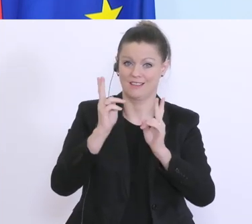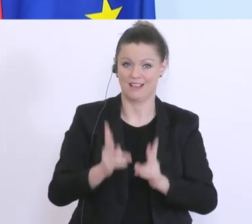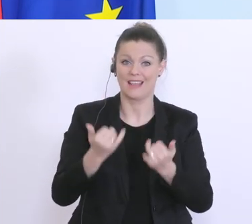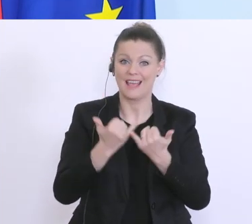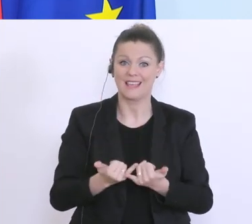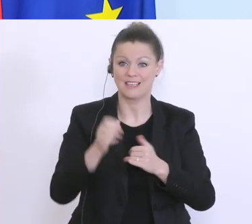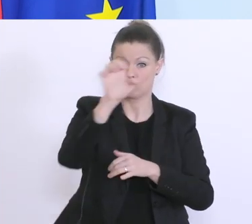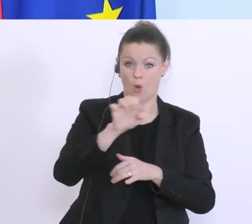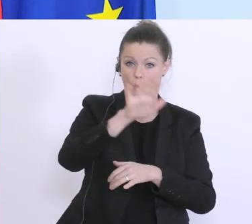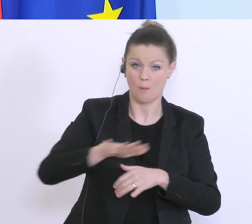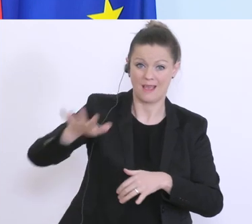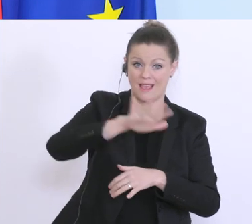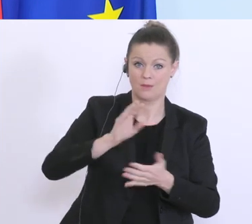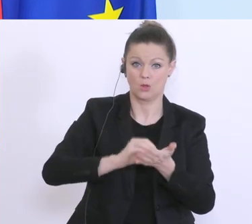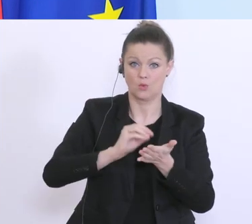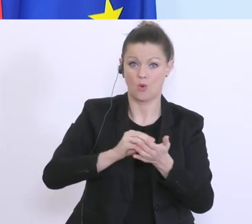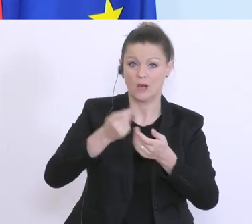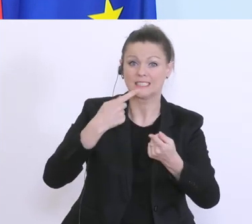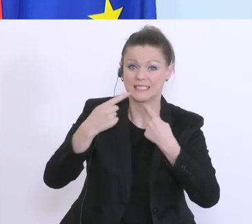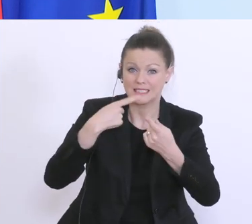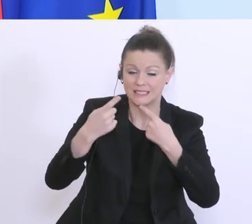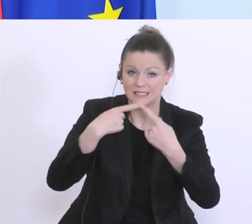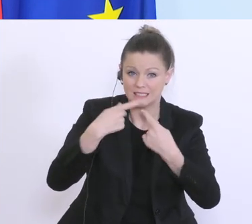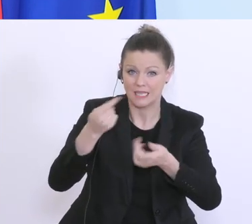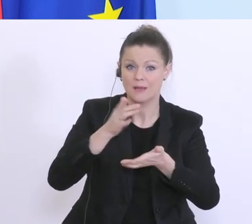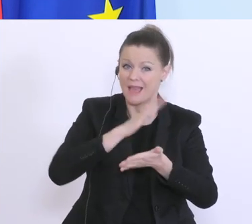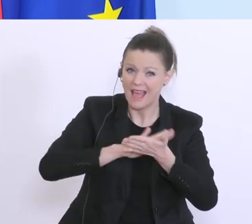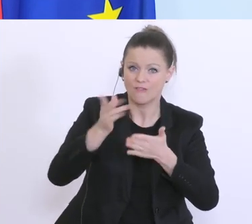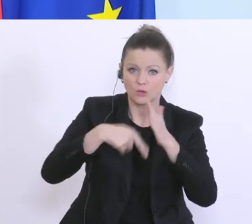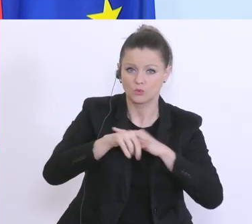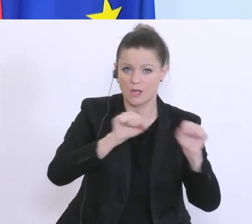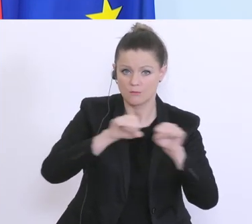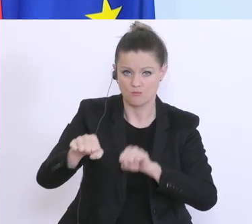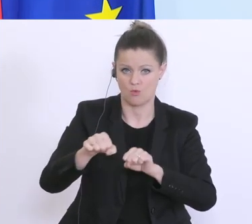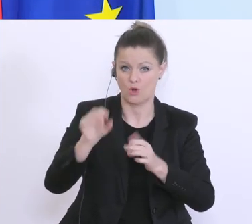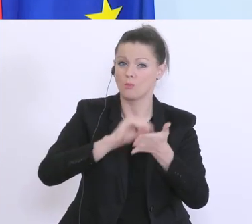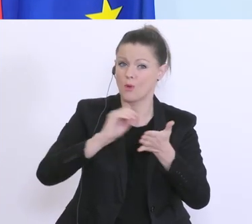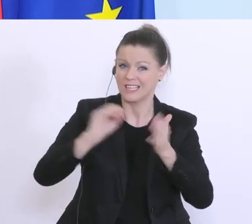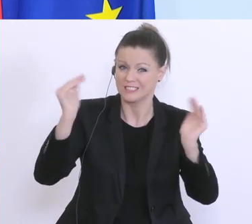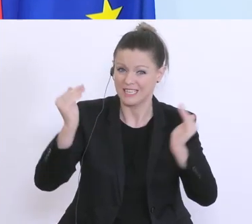im Gespräch, dass das möglichst entbürokratisiert wird, damit man auch schneller helfen kann. Bisher